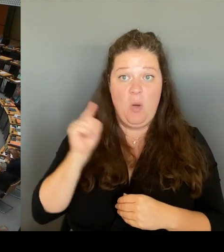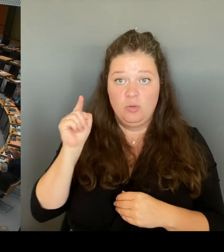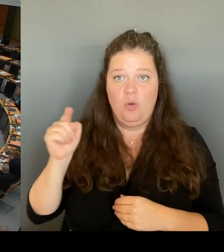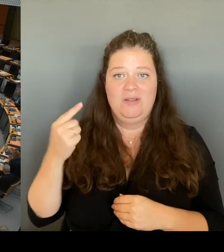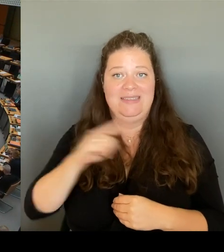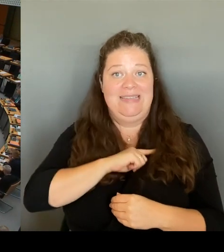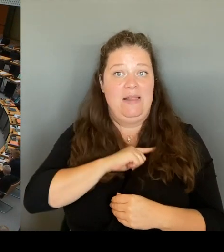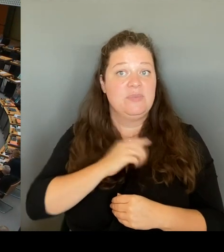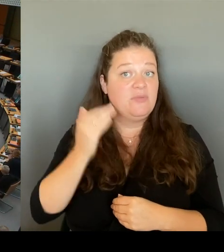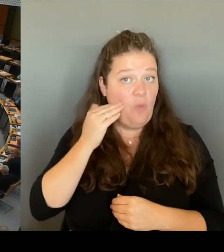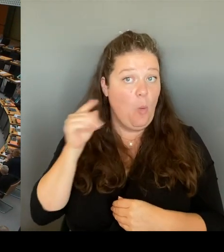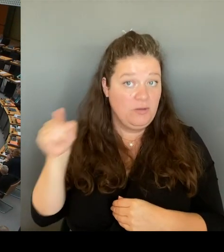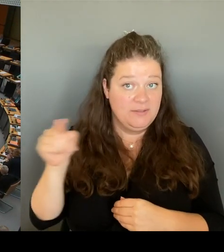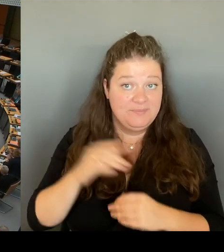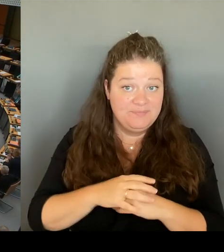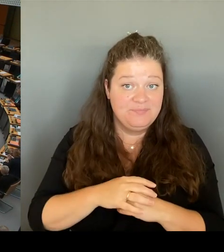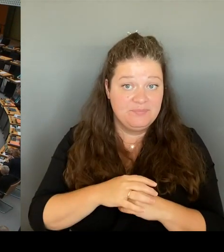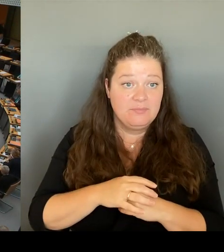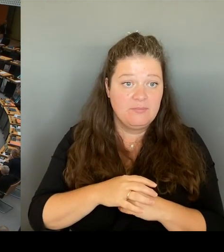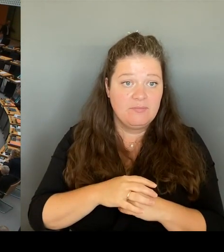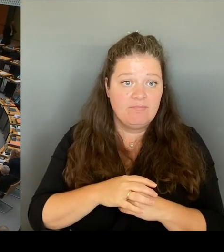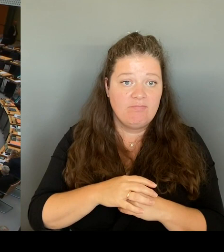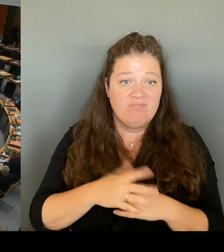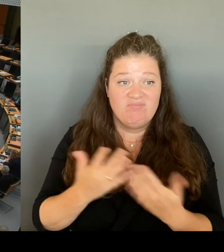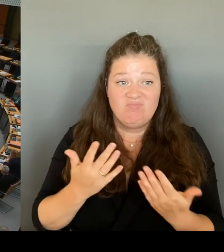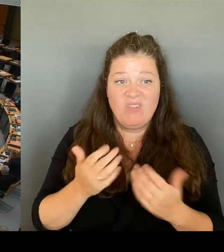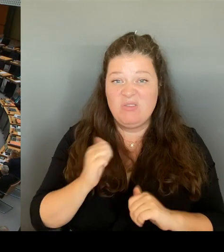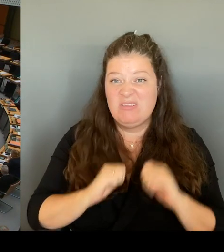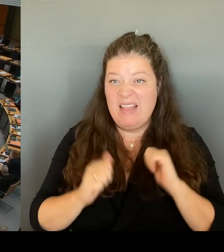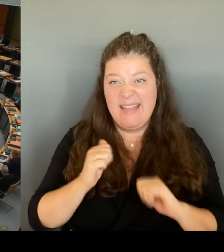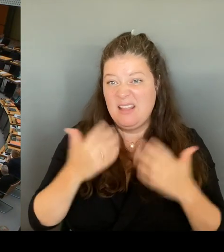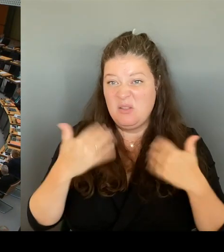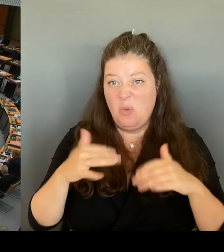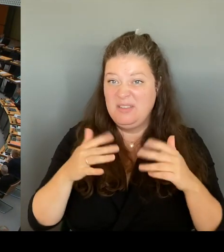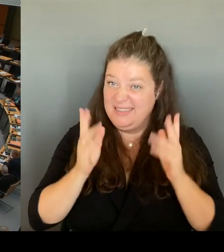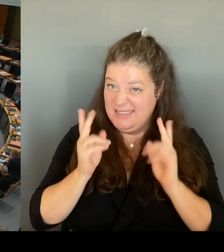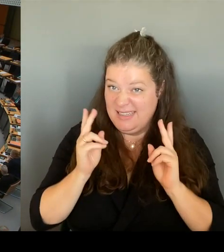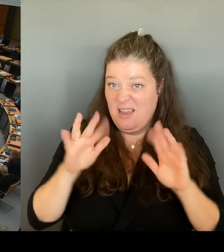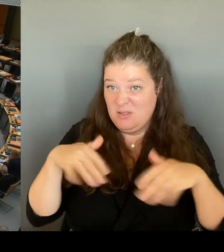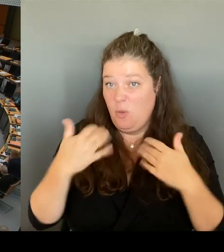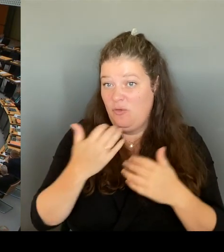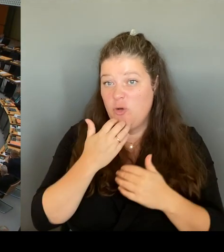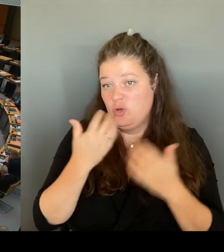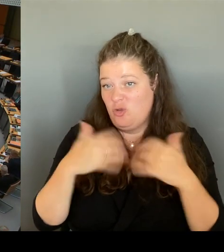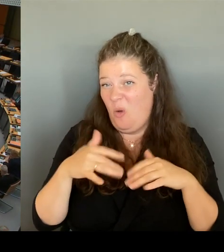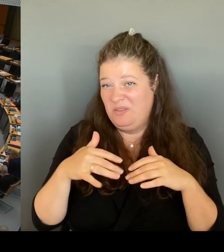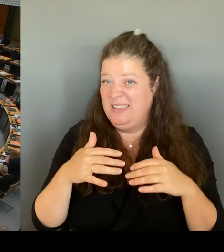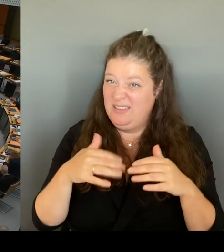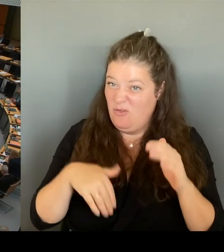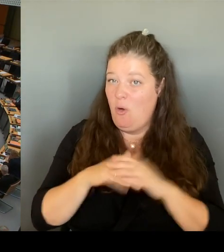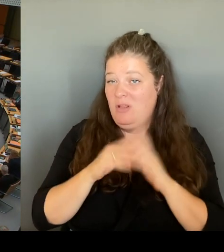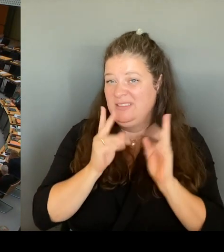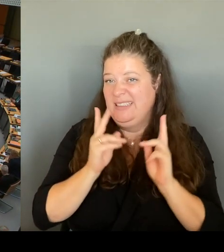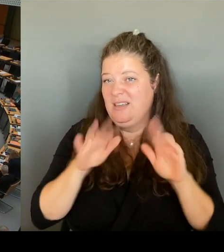wie wir uns alle wünschen würden. Und wofür wir uns gemeinsam. einsetzen. Deshalb